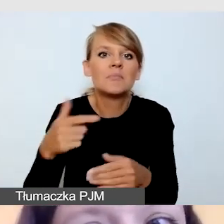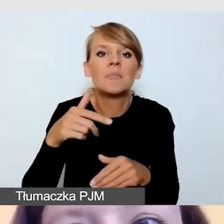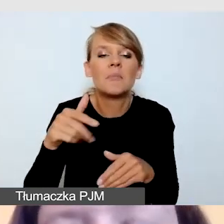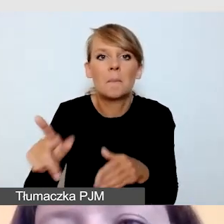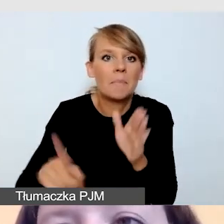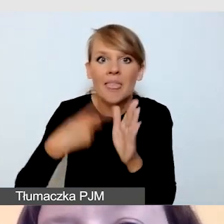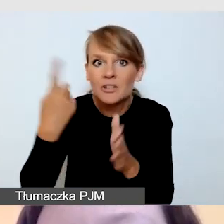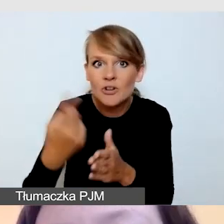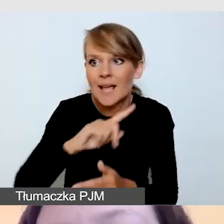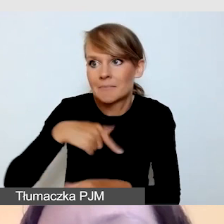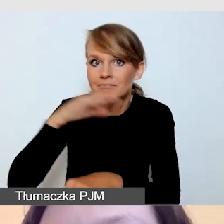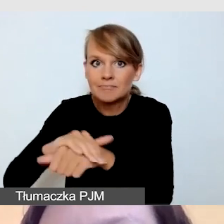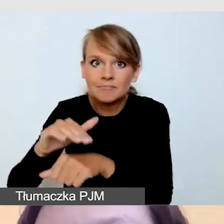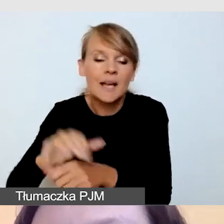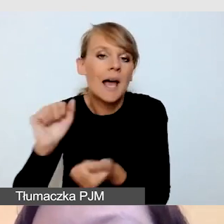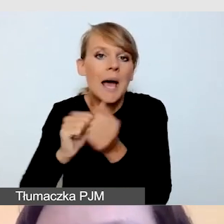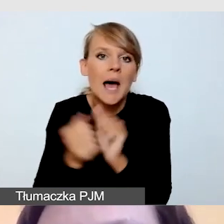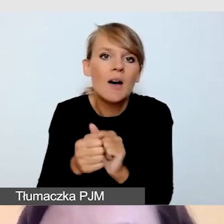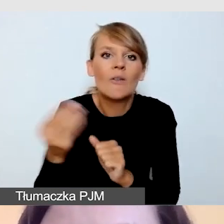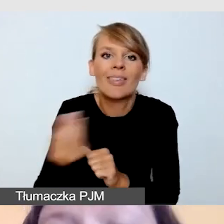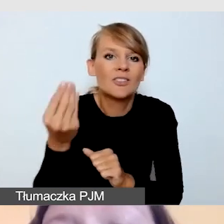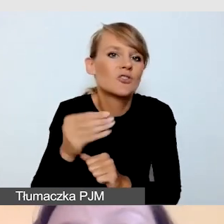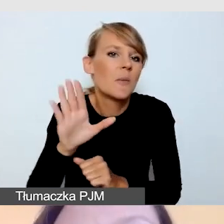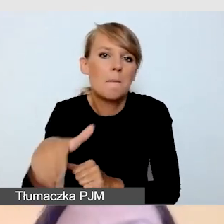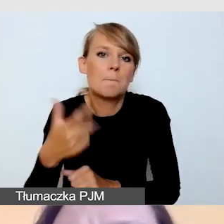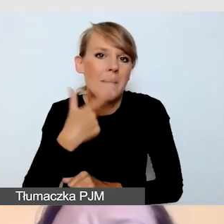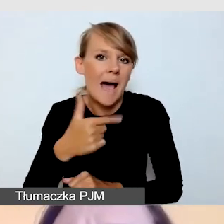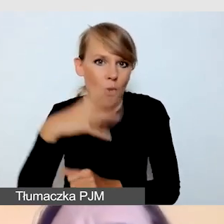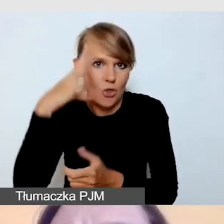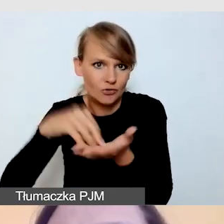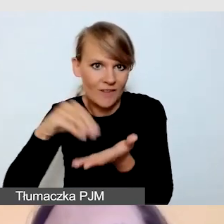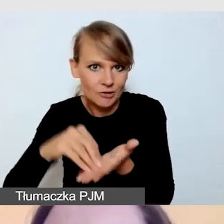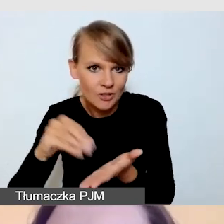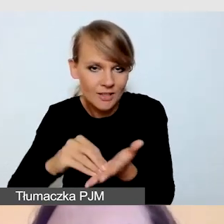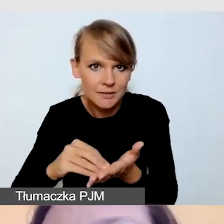albo nie mieć jeszcze wystarczającego doświadczenia. Warto zwrócić uwagę,